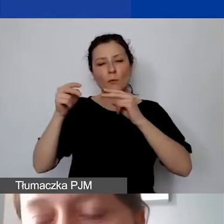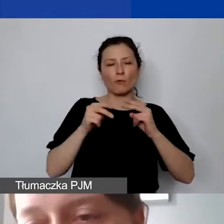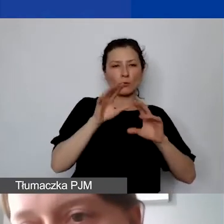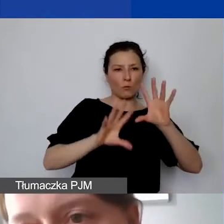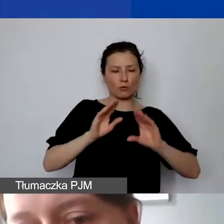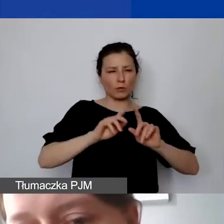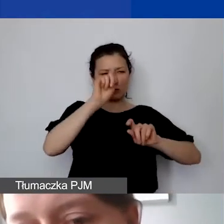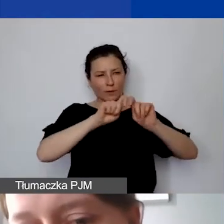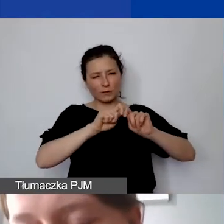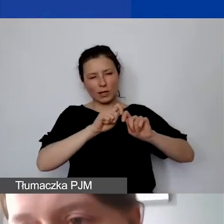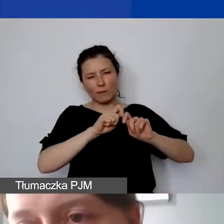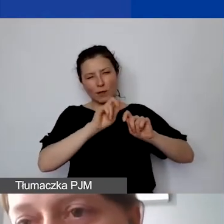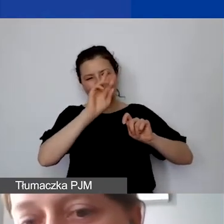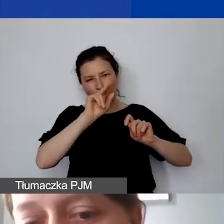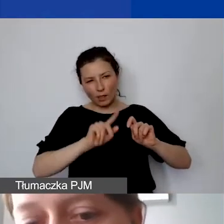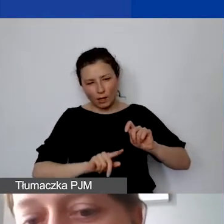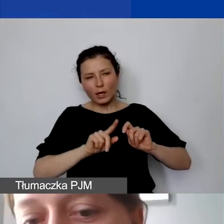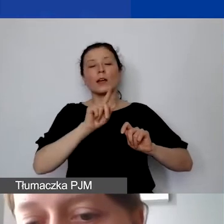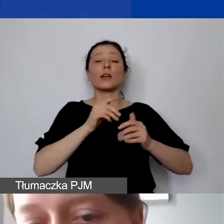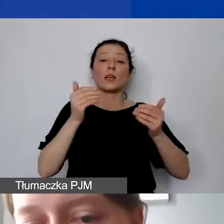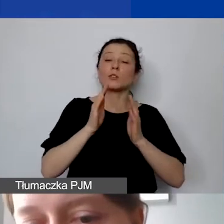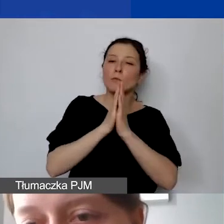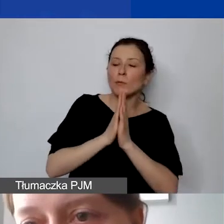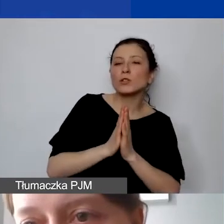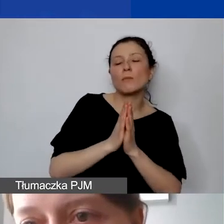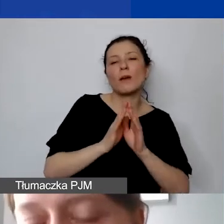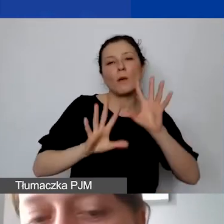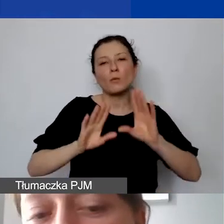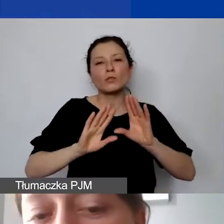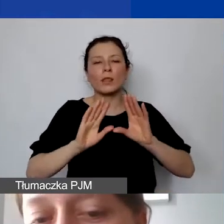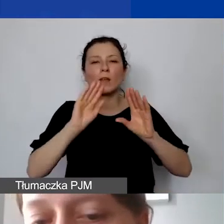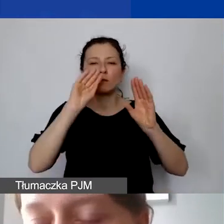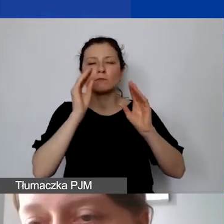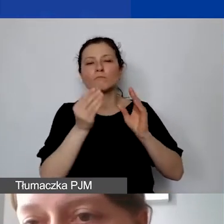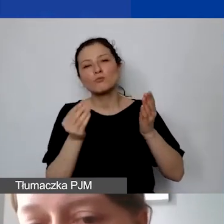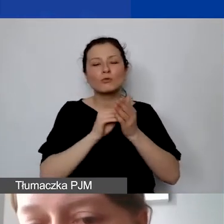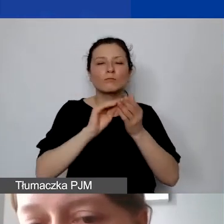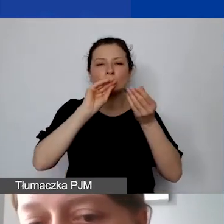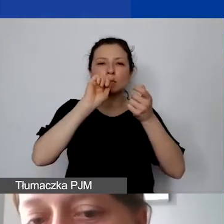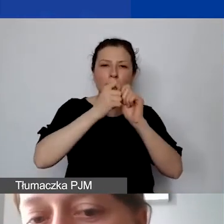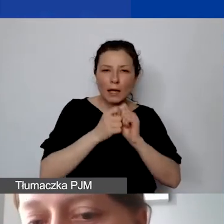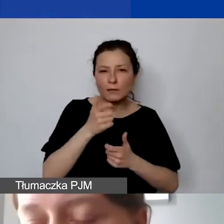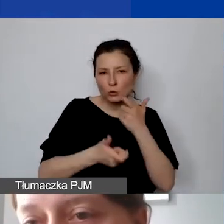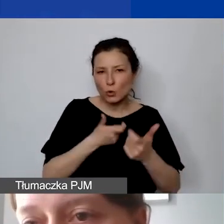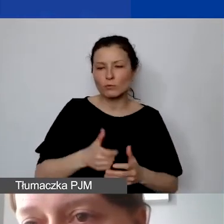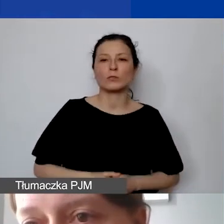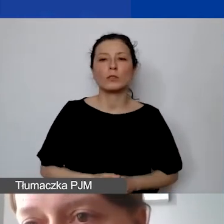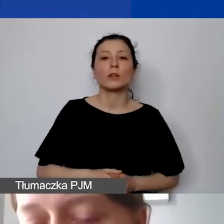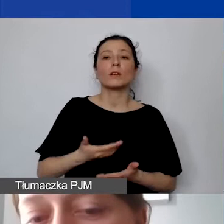i możemy prosić o modyfikacje związane z wymogami programowymi. Państwo mogą modyfikować budżet od strony realizacji projektu,